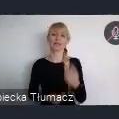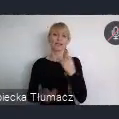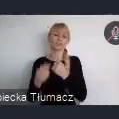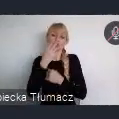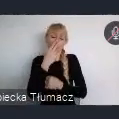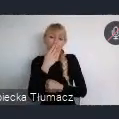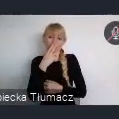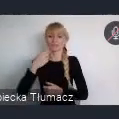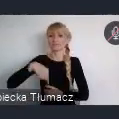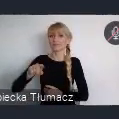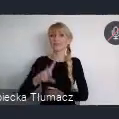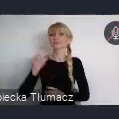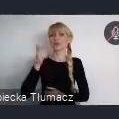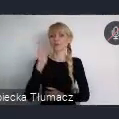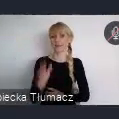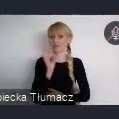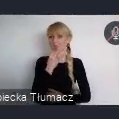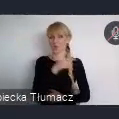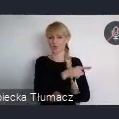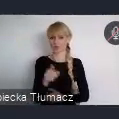Serdecznie dziękuje miastom, które nadesłały zgłoszenia